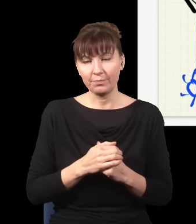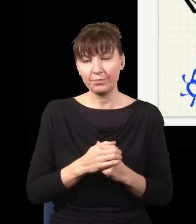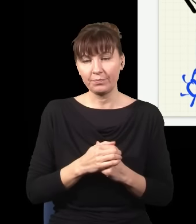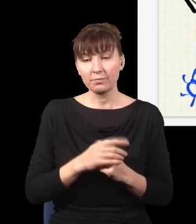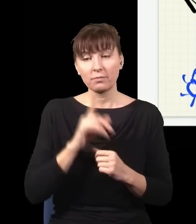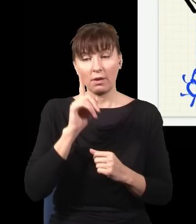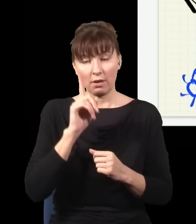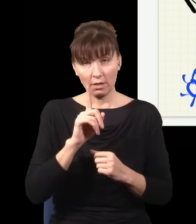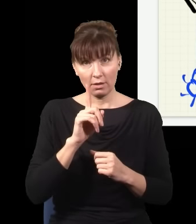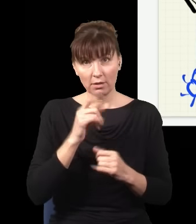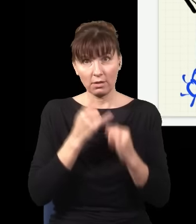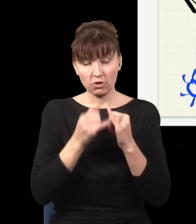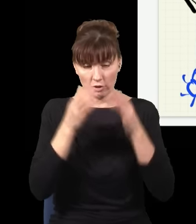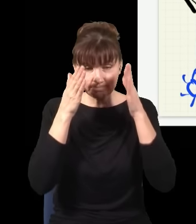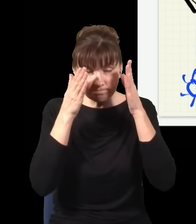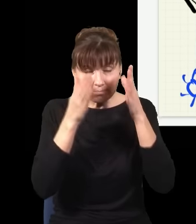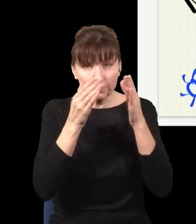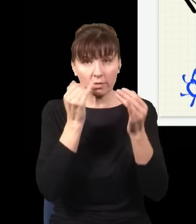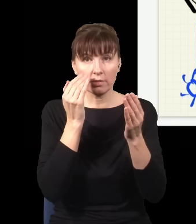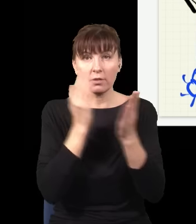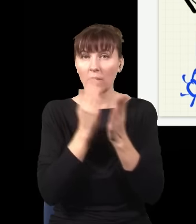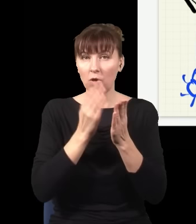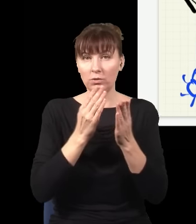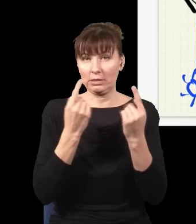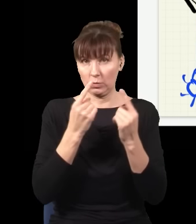Natomiast jak się skupiam tylko na sytuacjach, kiedy kliknął ten detektor, a nie ten drugi,